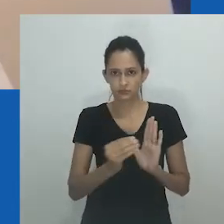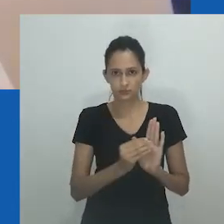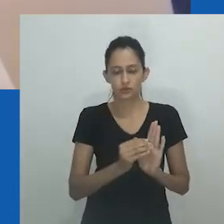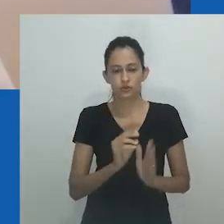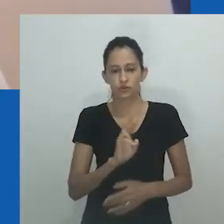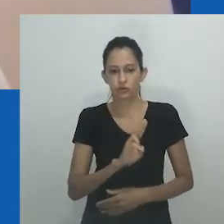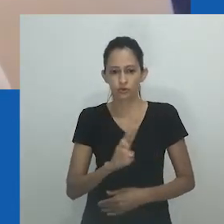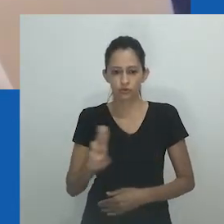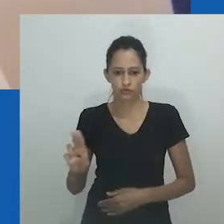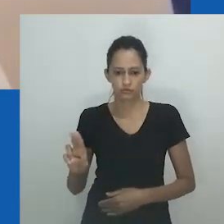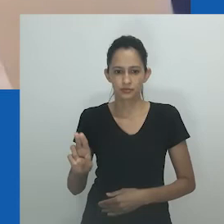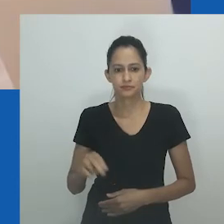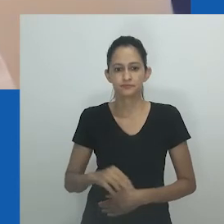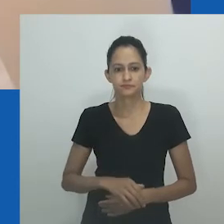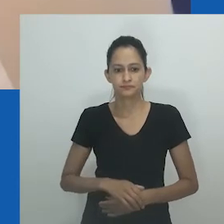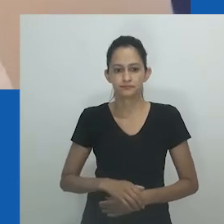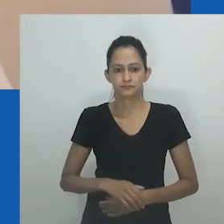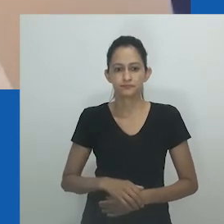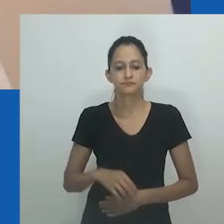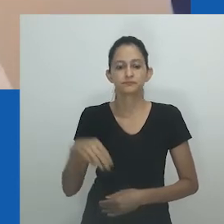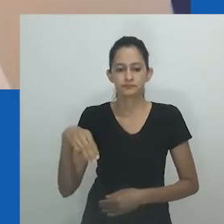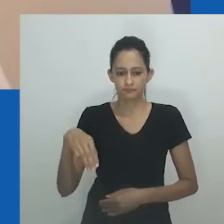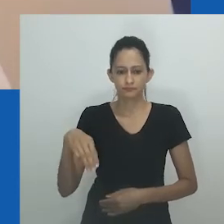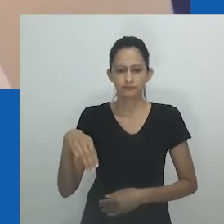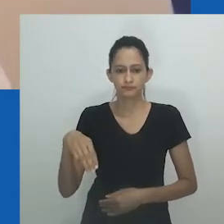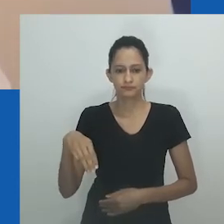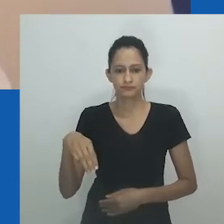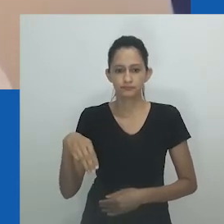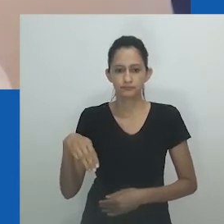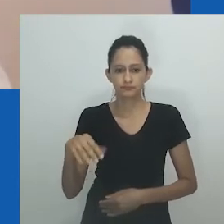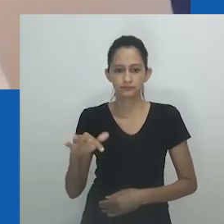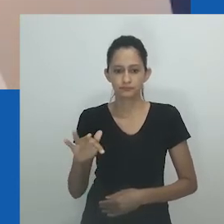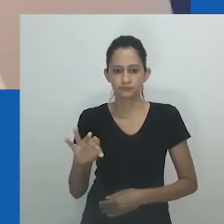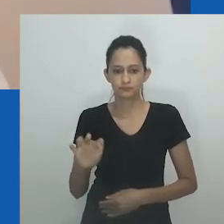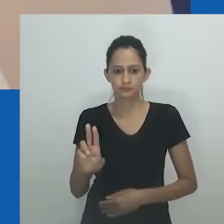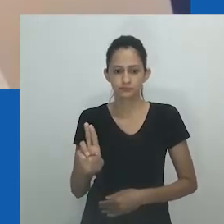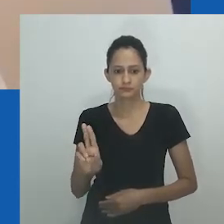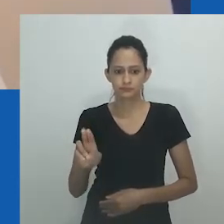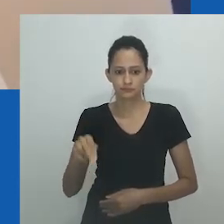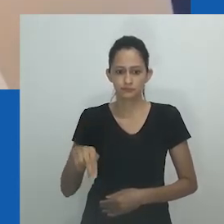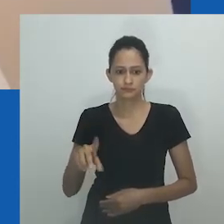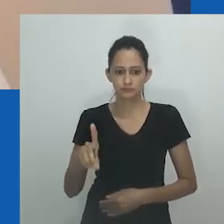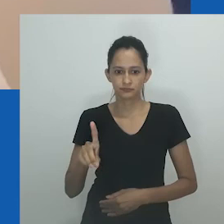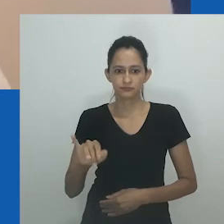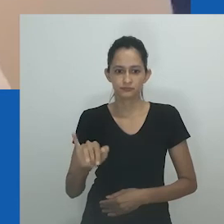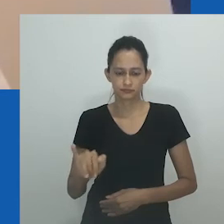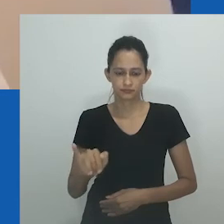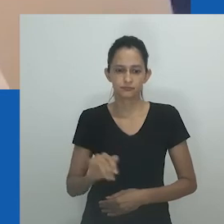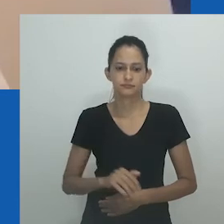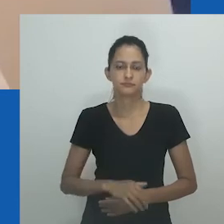Neste paper, utilizo extensivamente a entrevista de uma participante, a quem eu chamo de Mfundi,